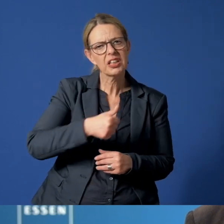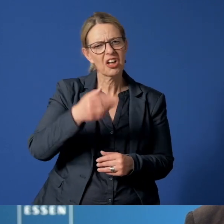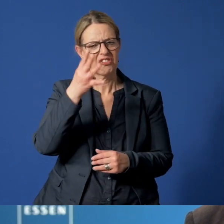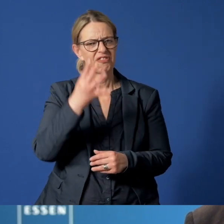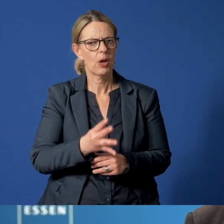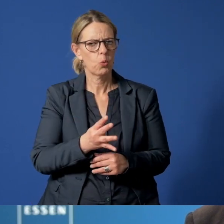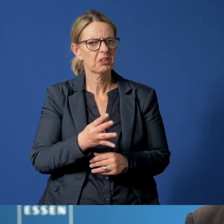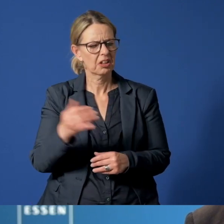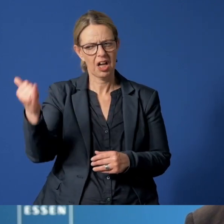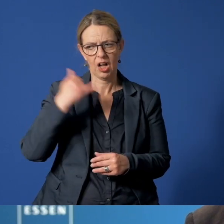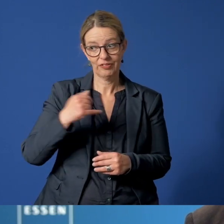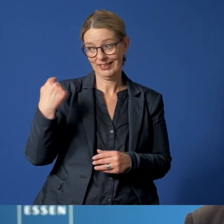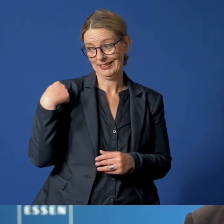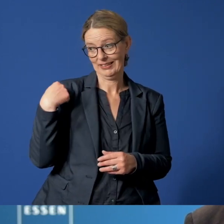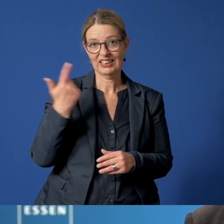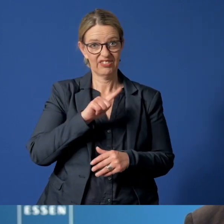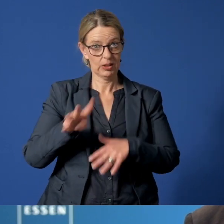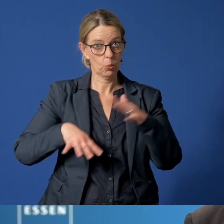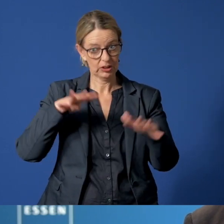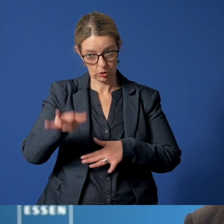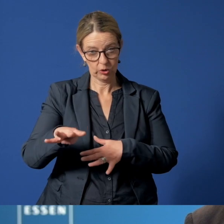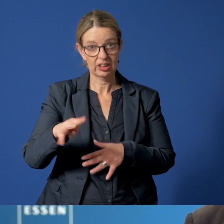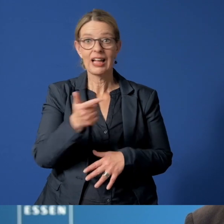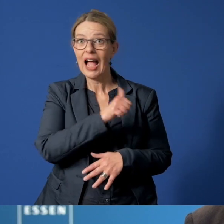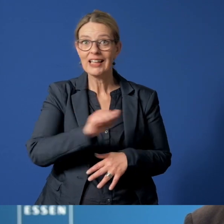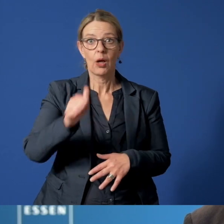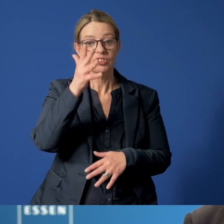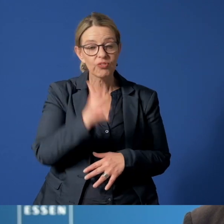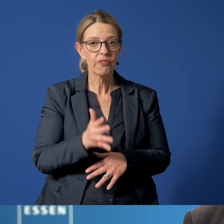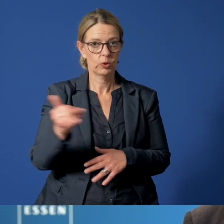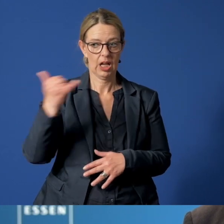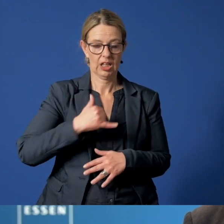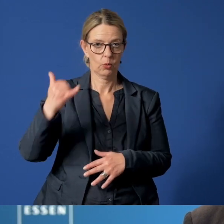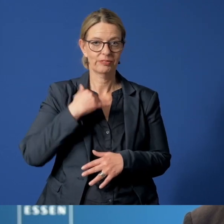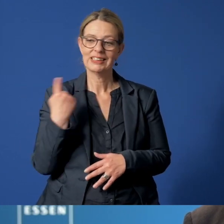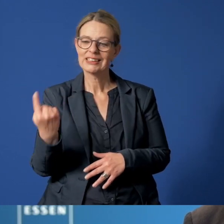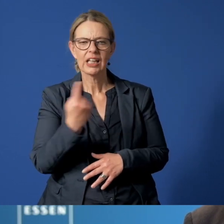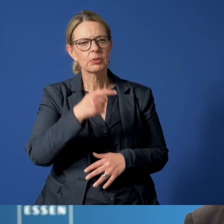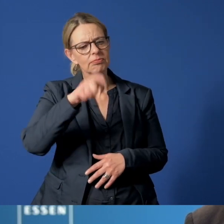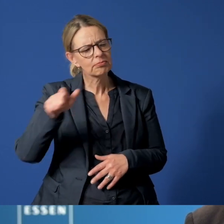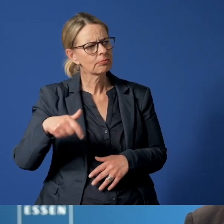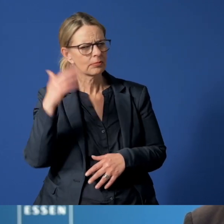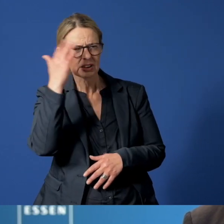Im letzten Jahr verzeichneten wir dann annähernd 1500 Anrufe von besorgten Bürgerinnen und Bürgern,